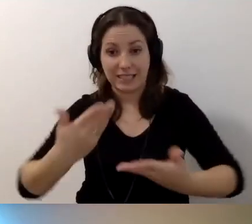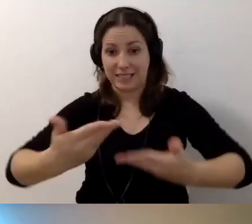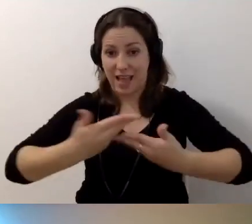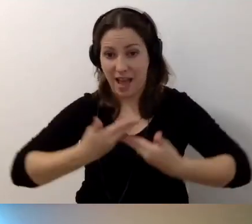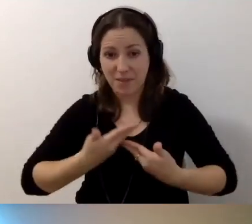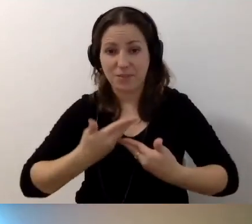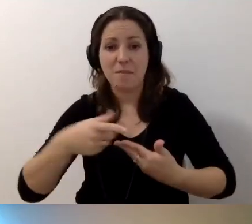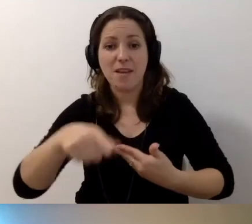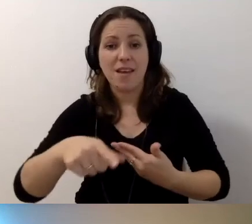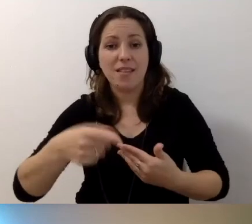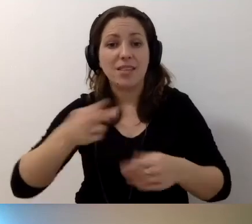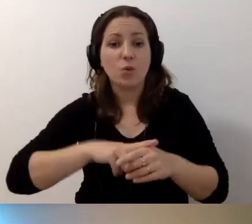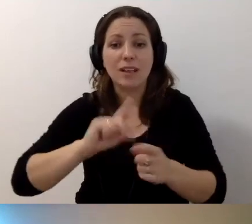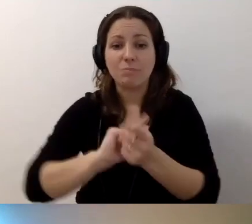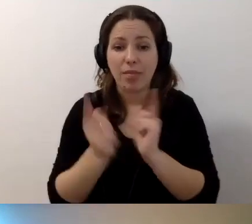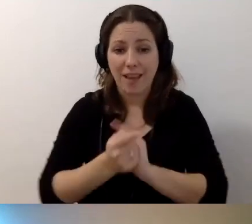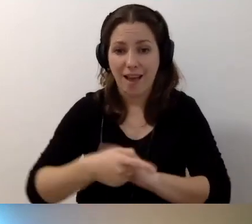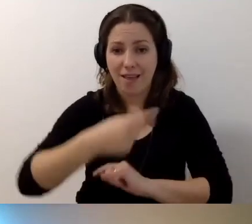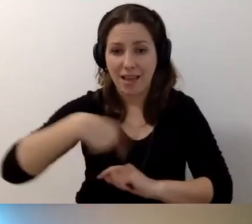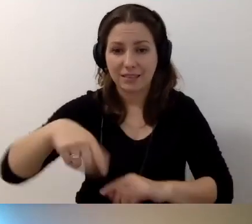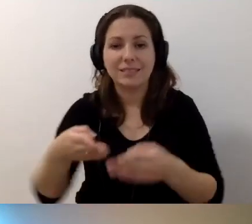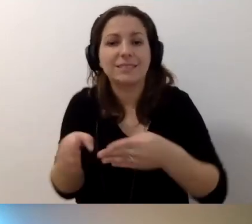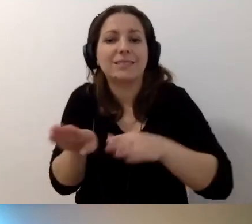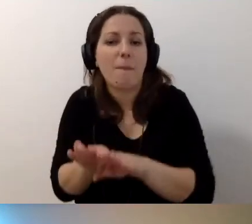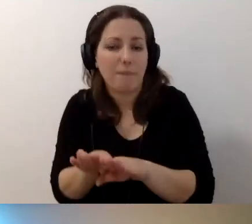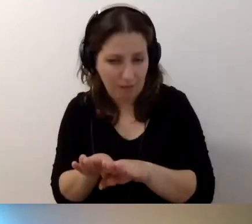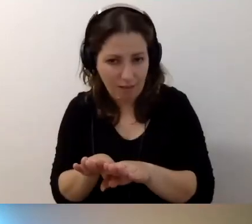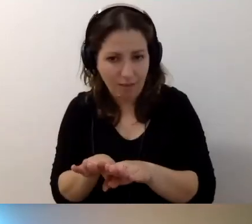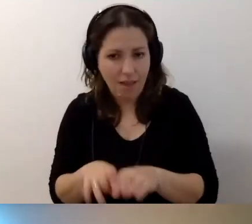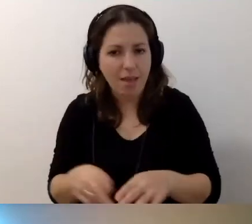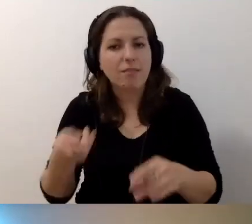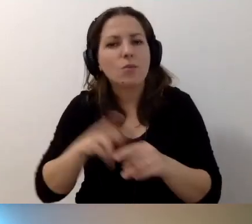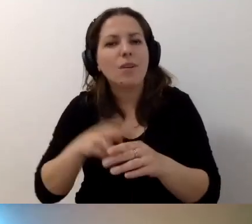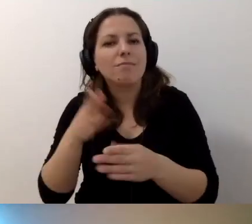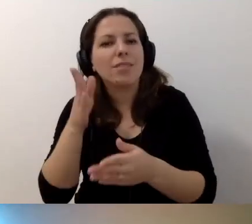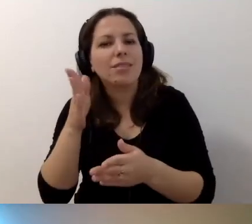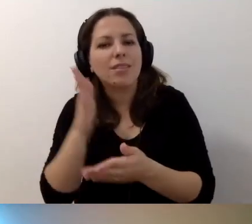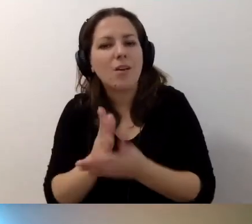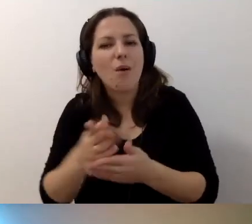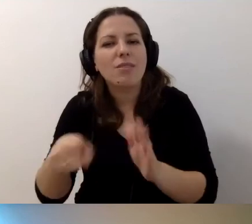Niektóre nasze spotkania będą zamknięte tylko dla odbiorców